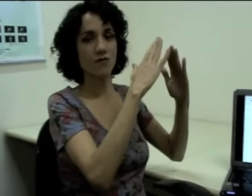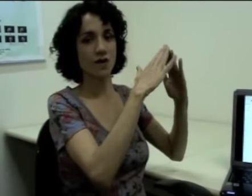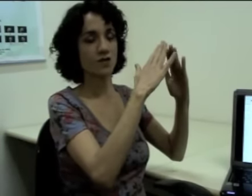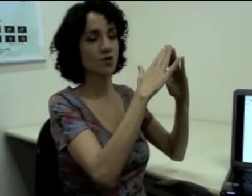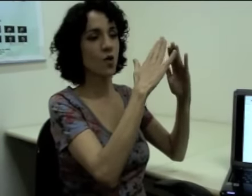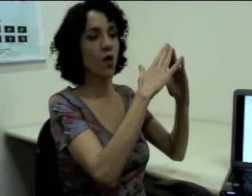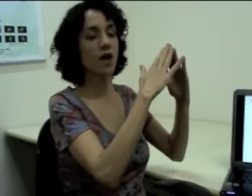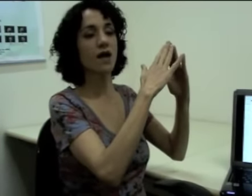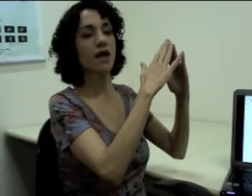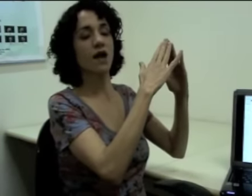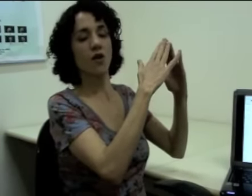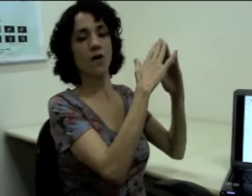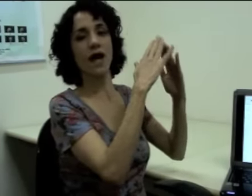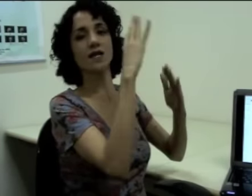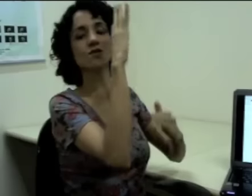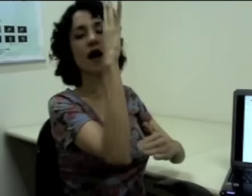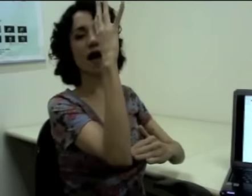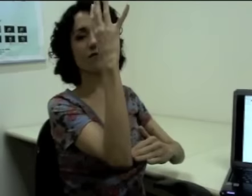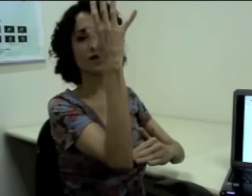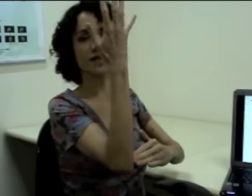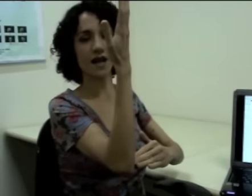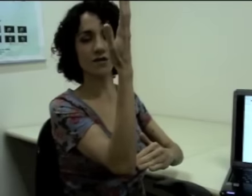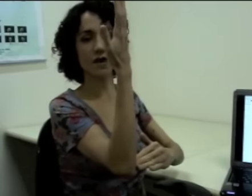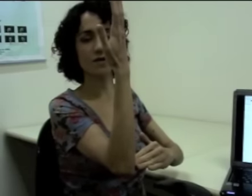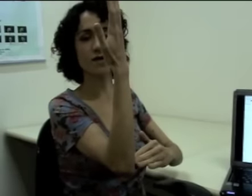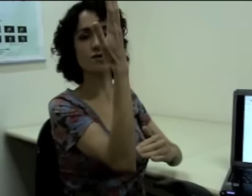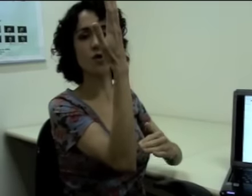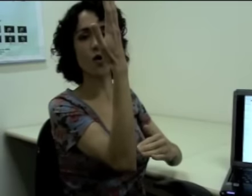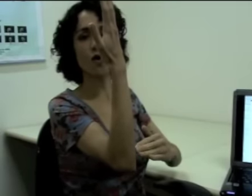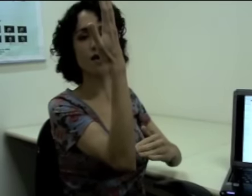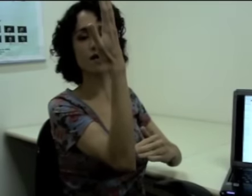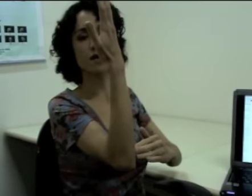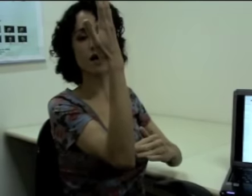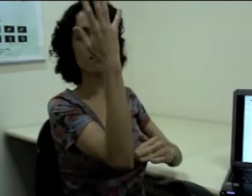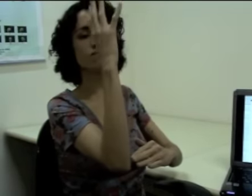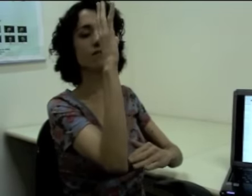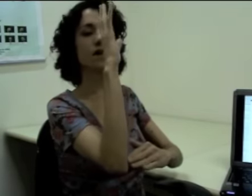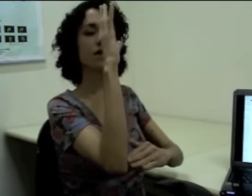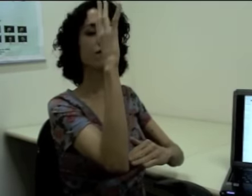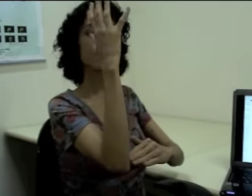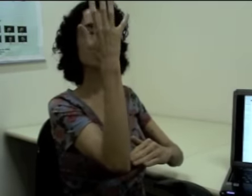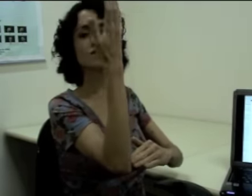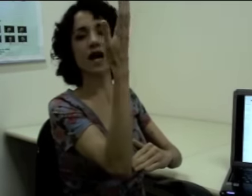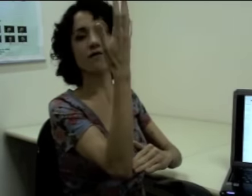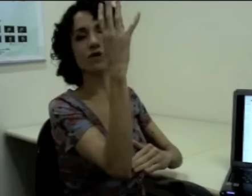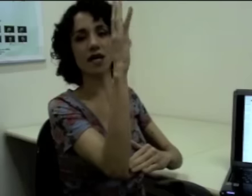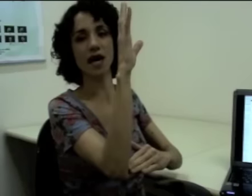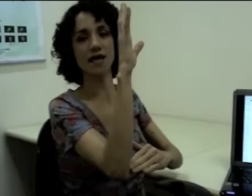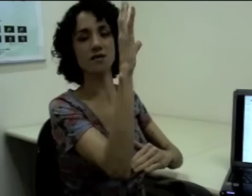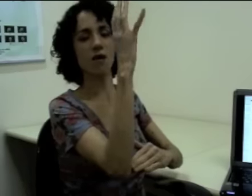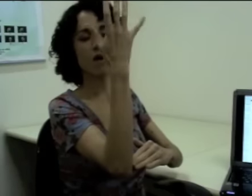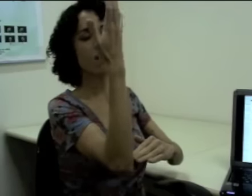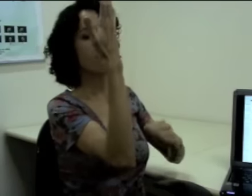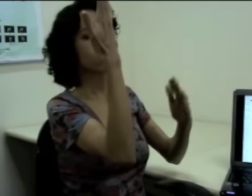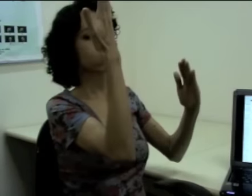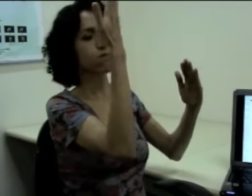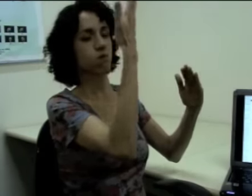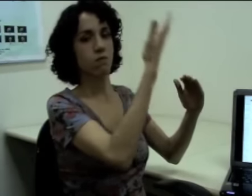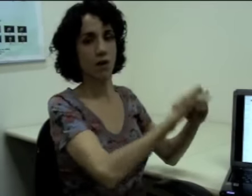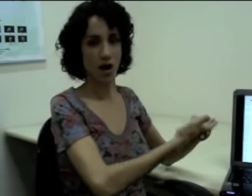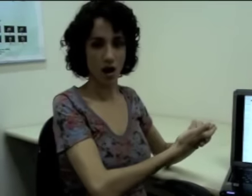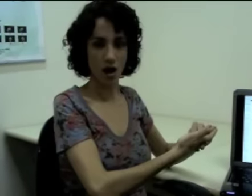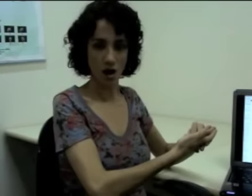Eu faço “escola”, localizo a árvore que tá lá do lado da escola e aí eu faço essa árvore caindo. (sinalização)